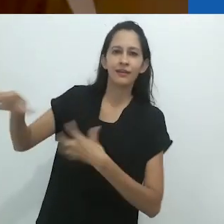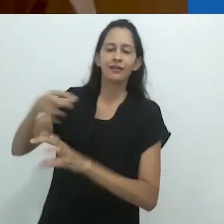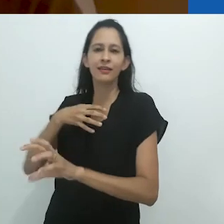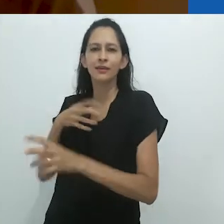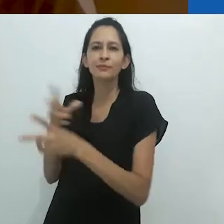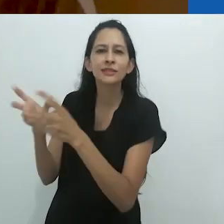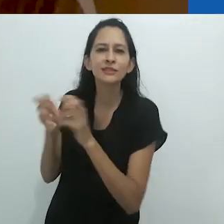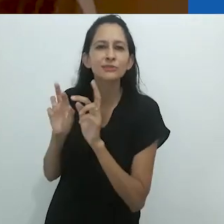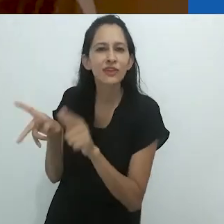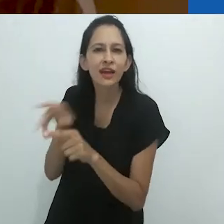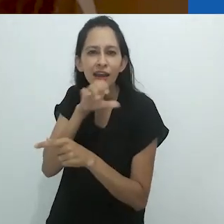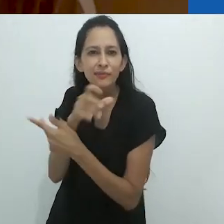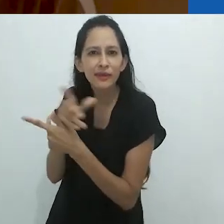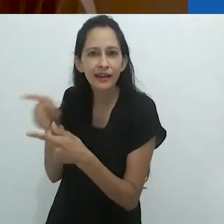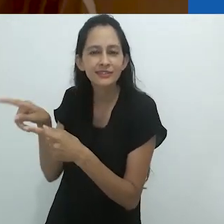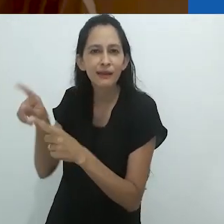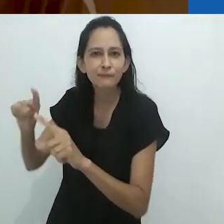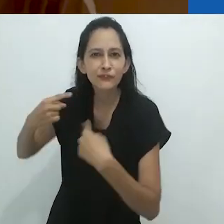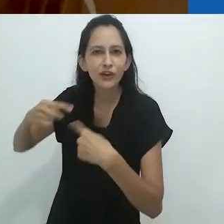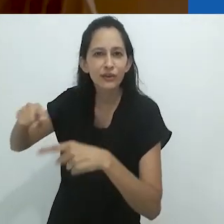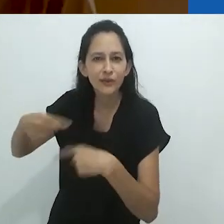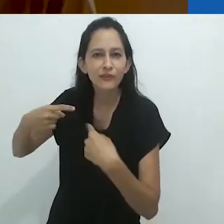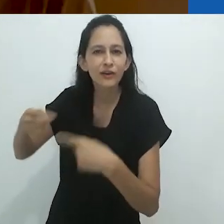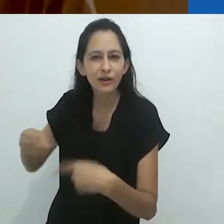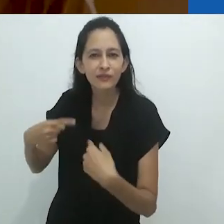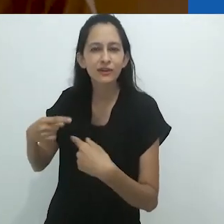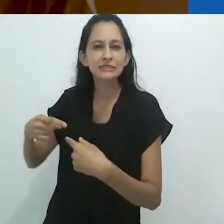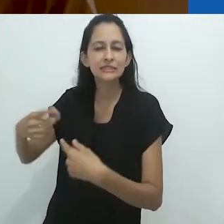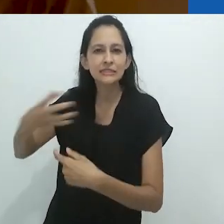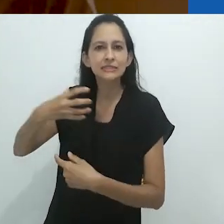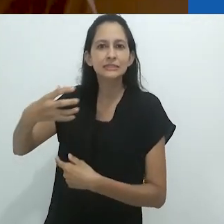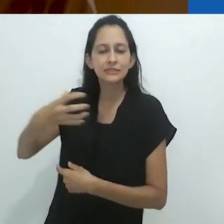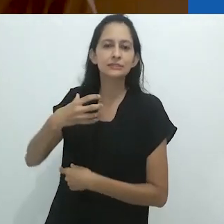essa fascinação pela diferença,